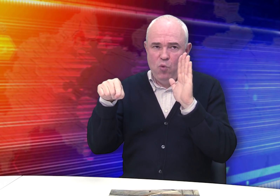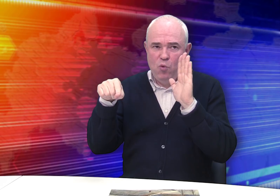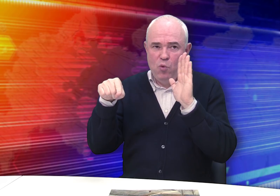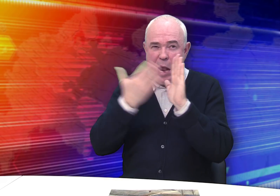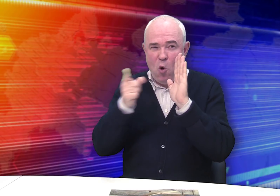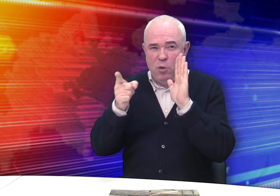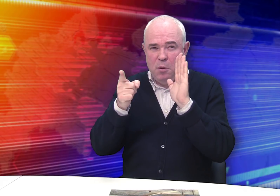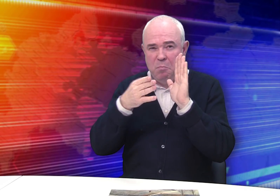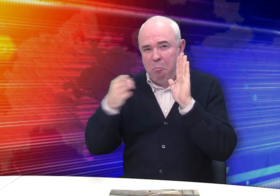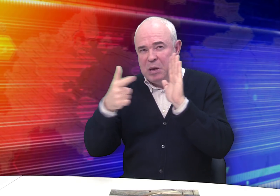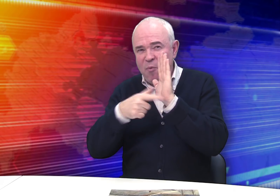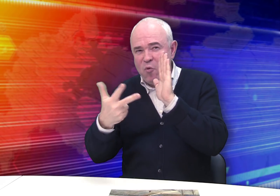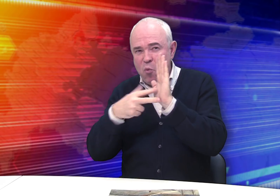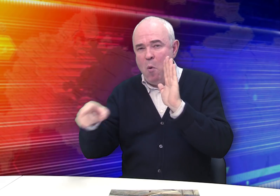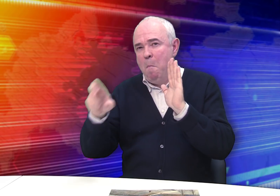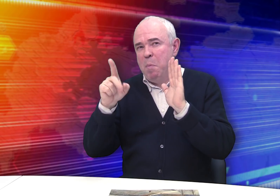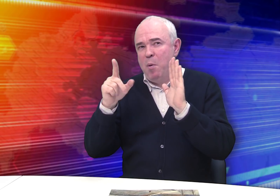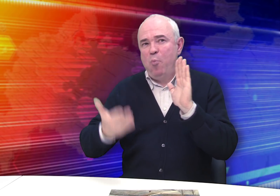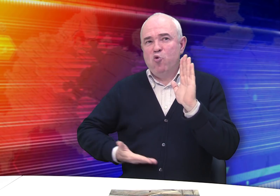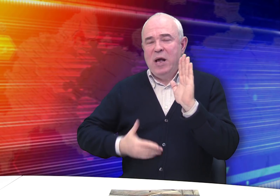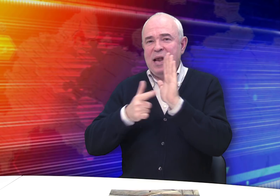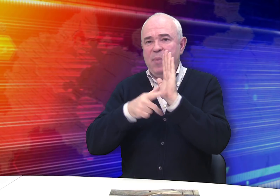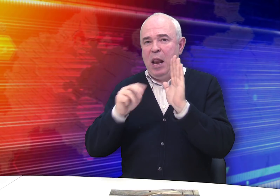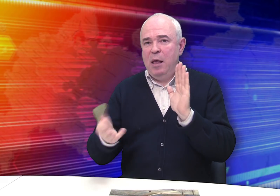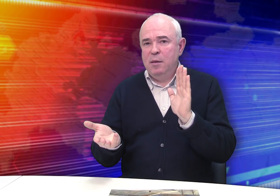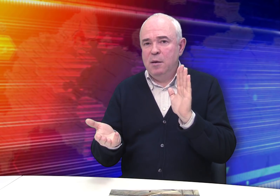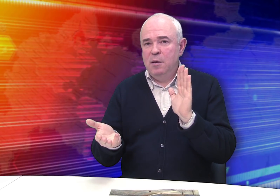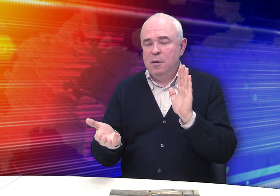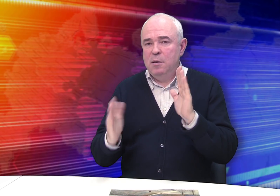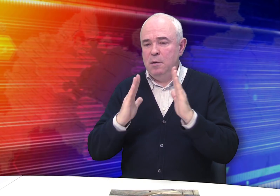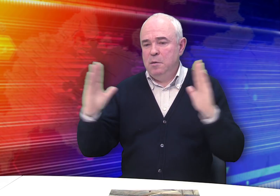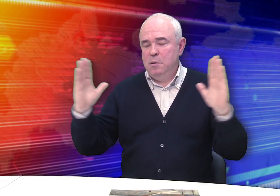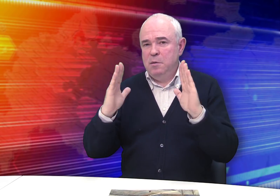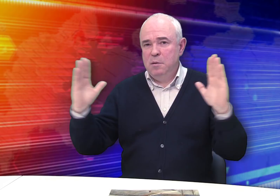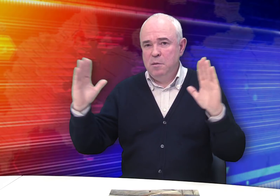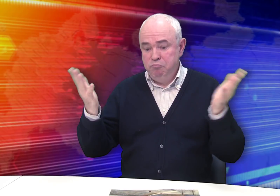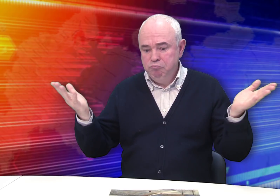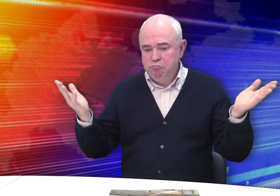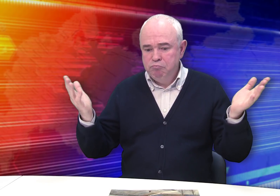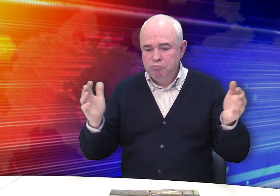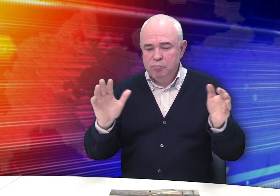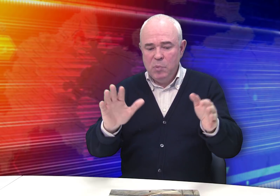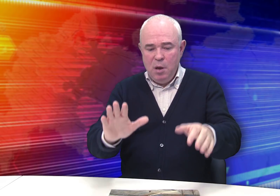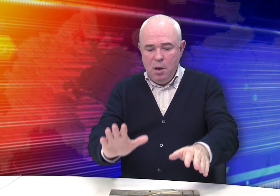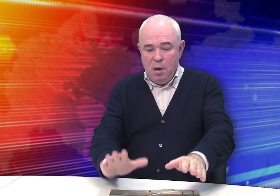Если Бровкин дотянул до 1878 года, это значило бы, что он прожил 70 лет. Но мы можем только гадать.